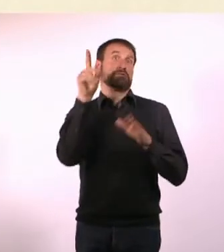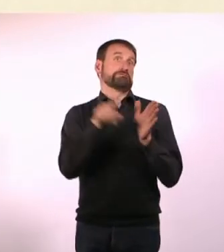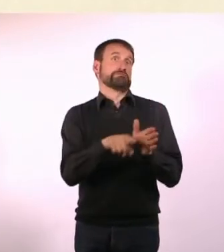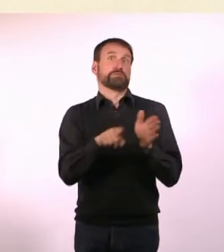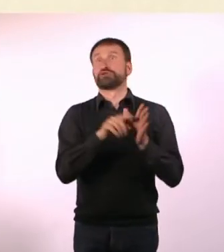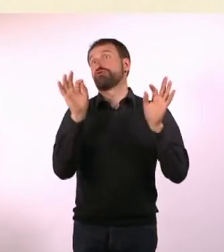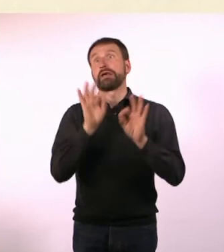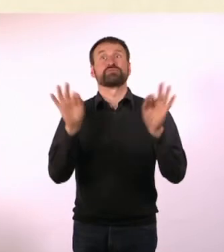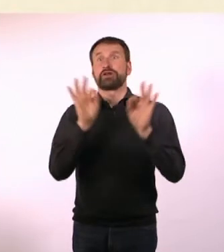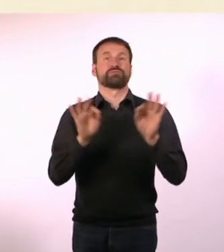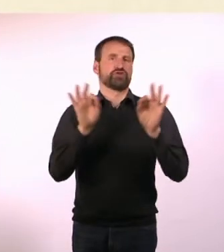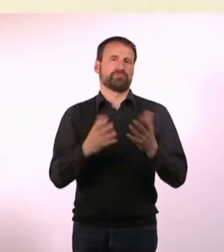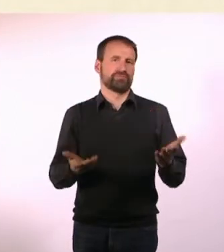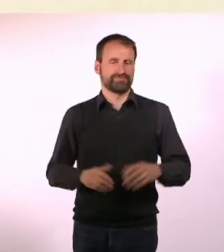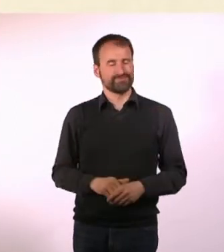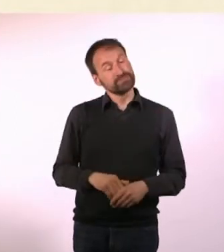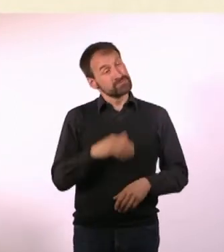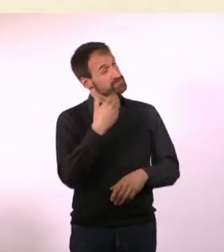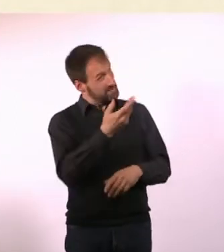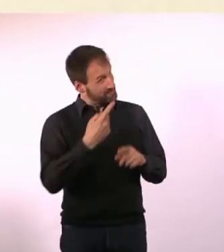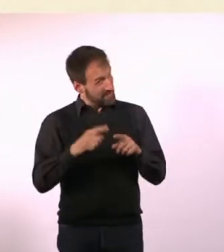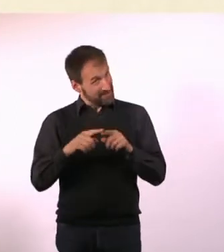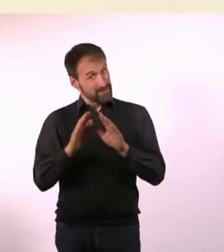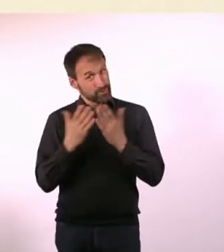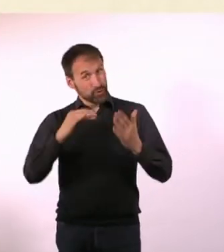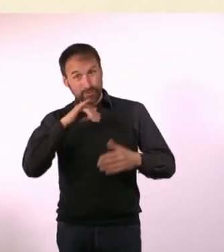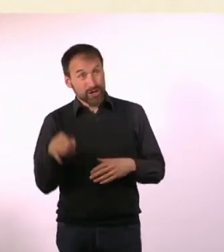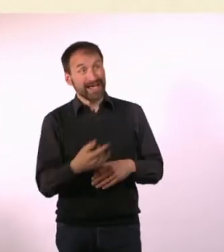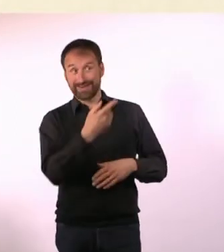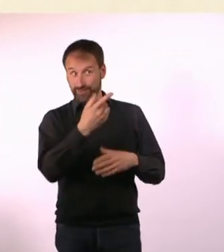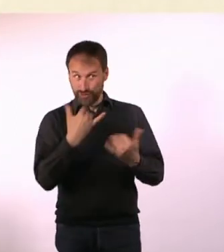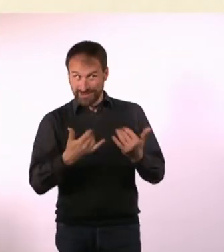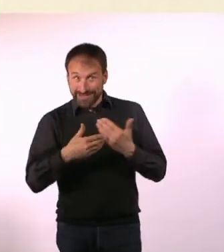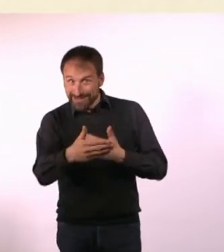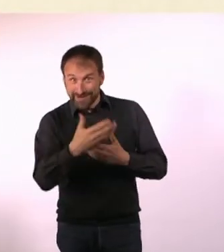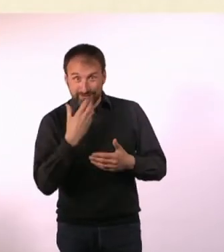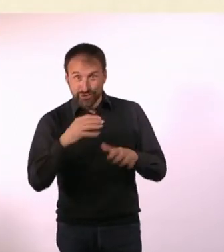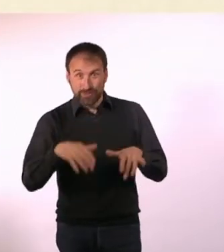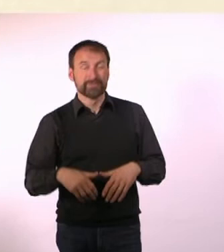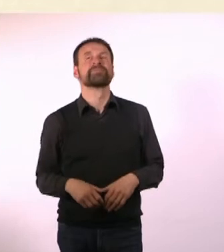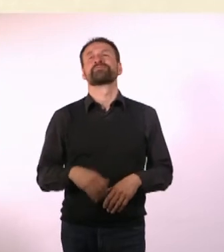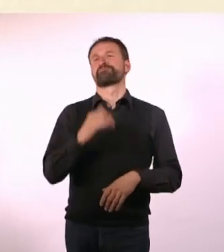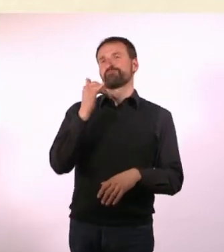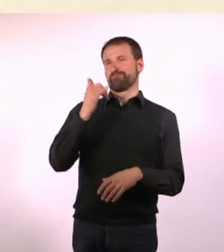Gibt es weitere Buchprojekte, an denen Du gerade sitzt? Ja, ich mache jetzt Romane, auf jeden Fall versuche ich das.